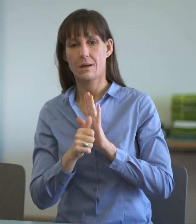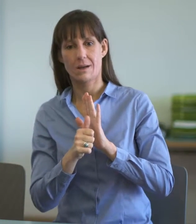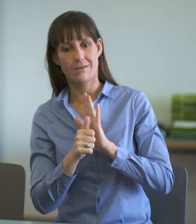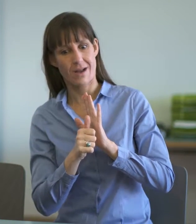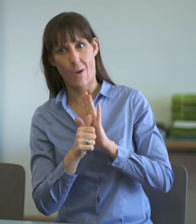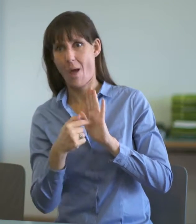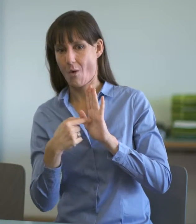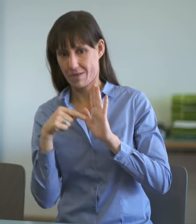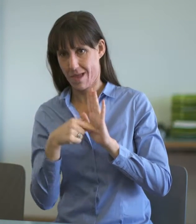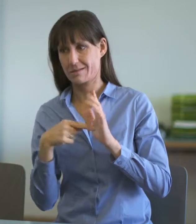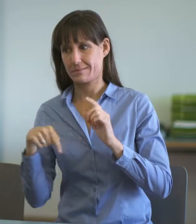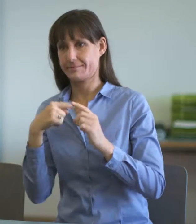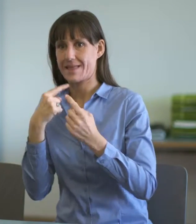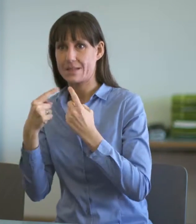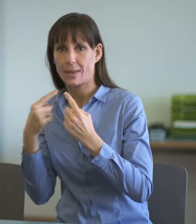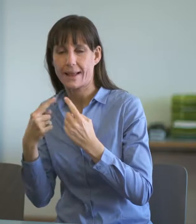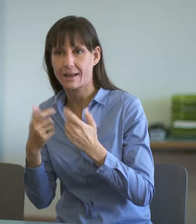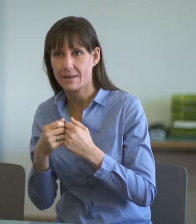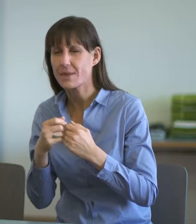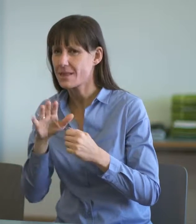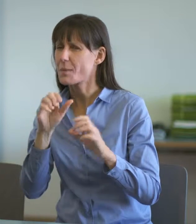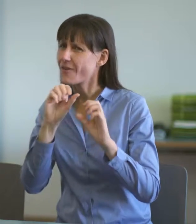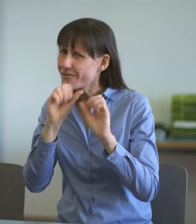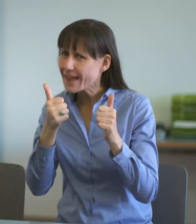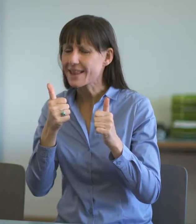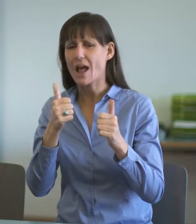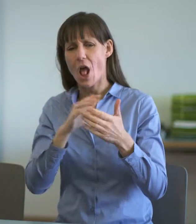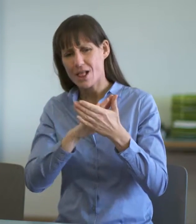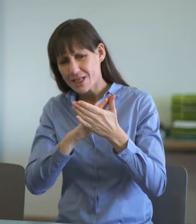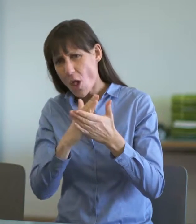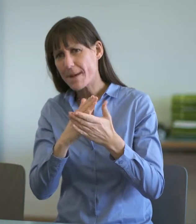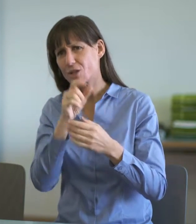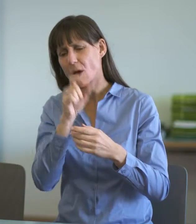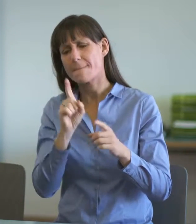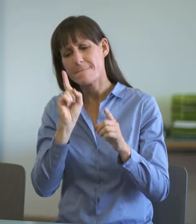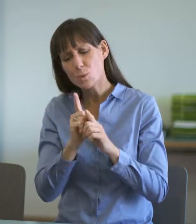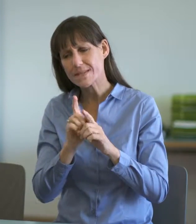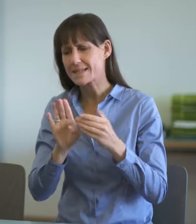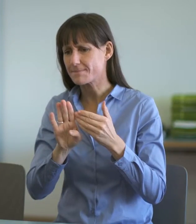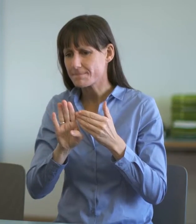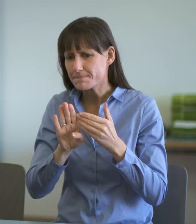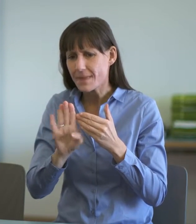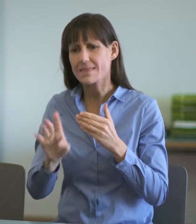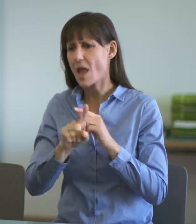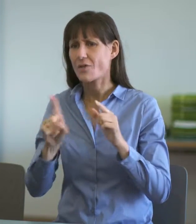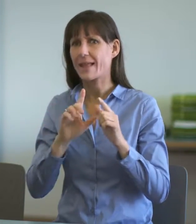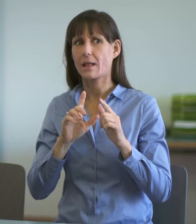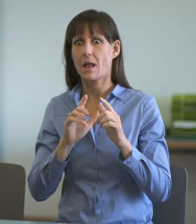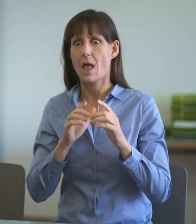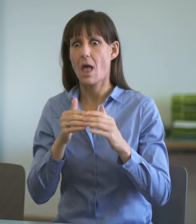Dolmetschenden ihre Unparteilichkeit im Verlaufe der Einvernahme nicht verlassen.